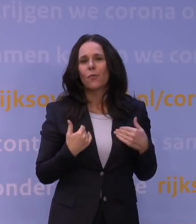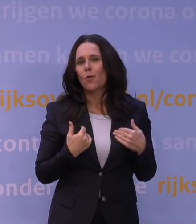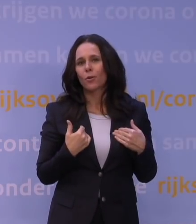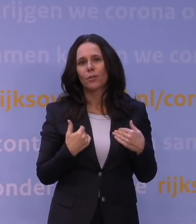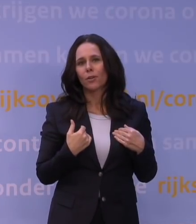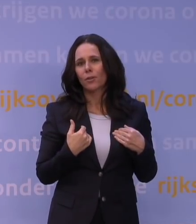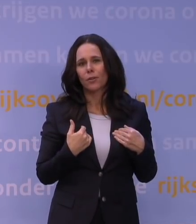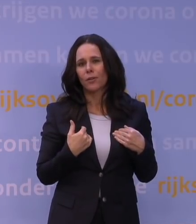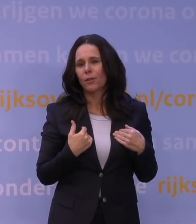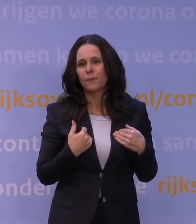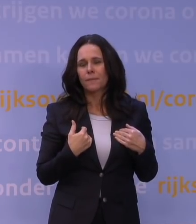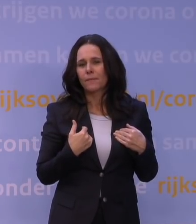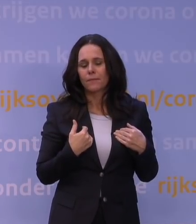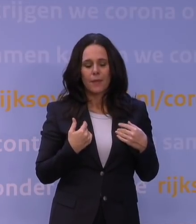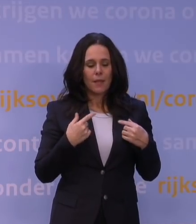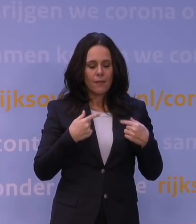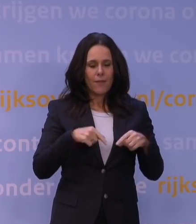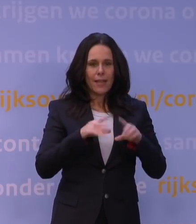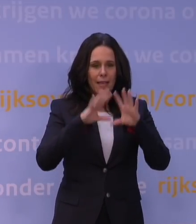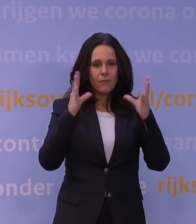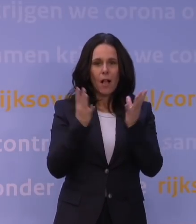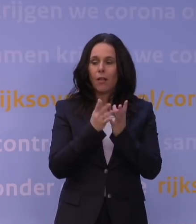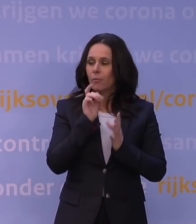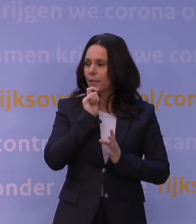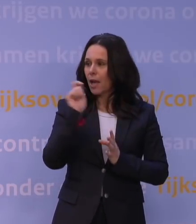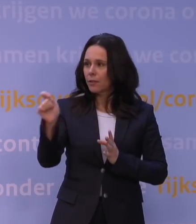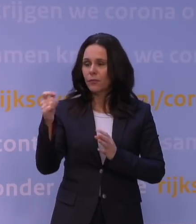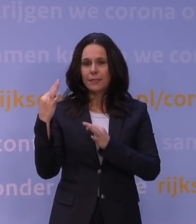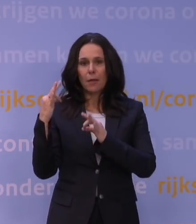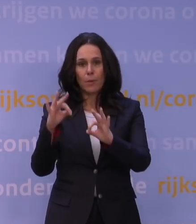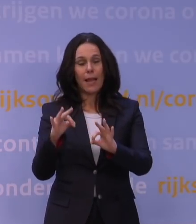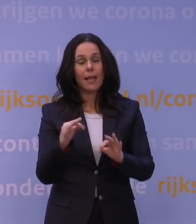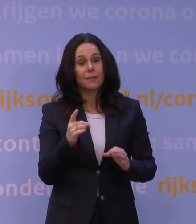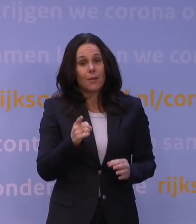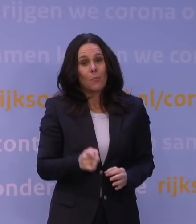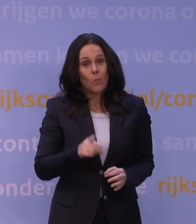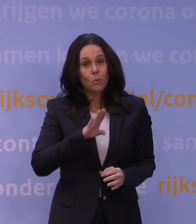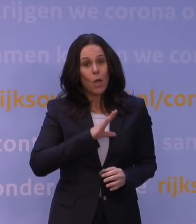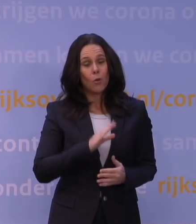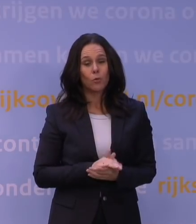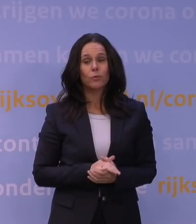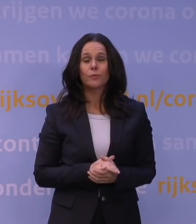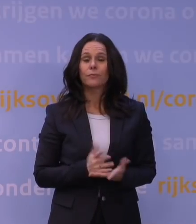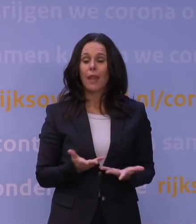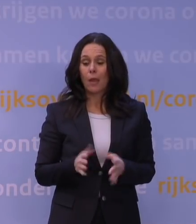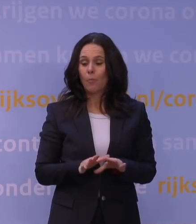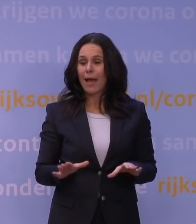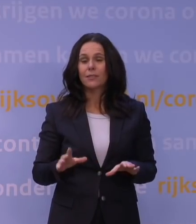Dus wij geven algemene adviezen aan beleid, zo moet het, denk ik, ook zijn, en er is op grond van allerlei maatschappelijke impact,